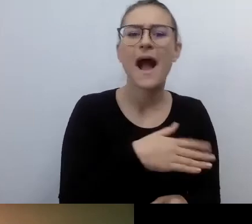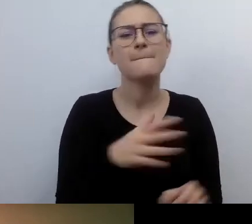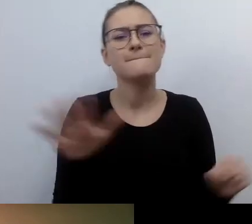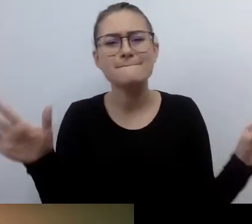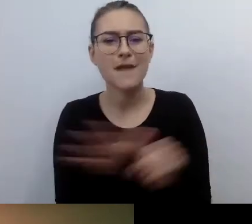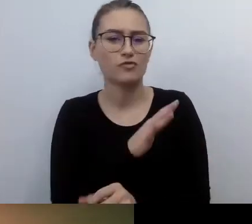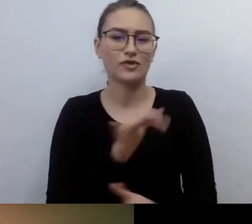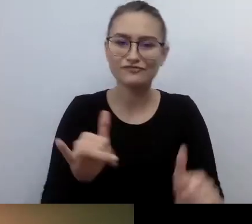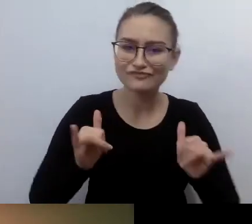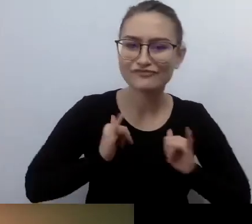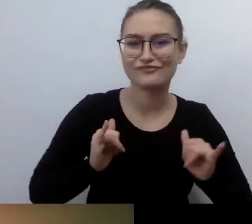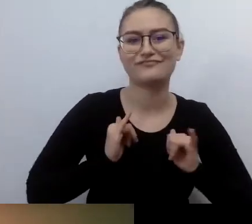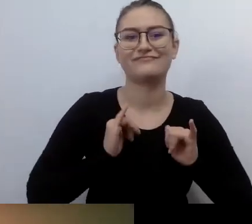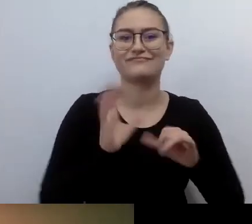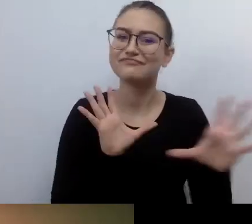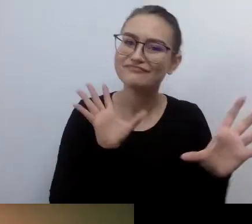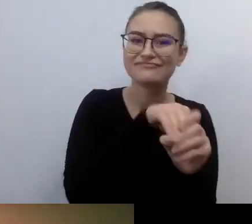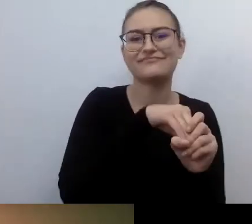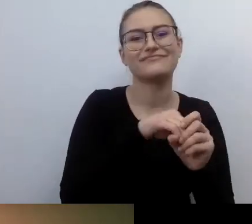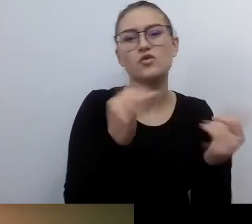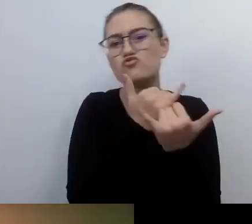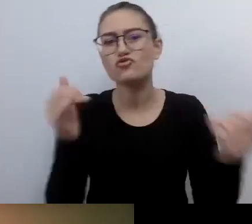w jakimś wydarzeniu, konferencji, spotkaniu.